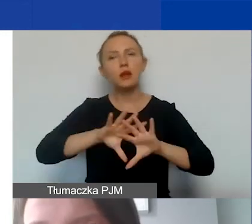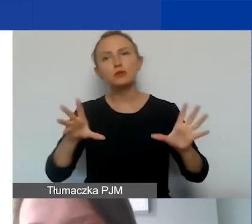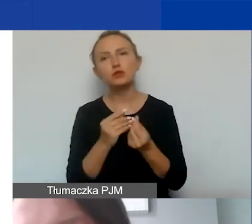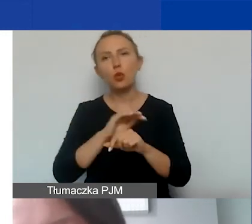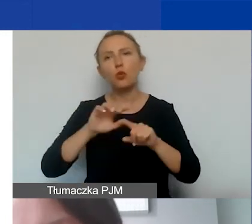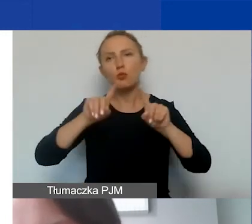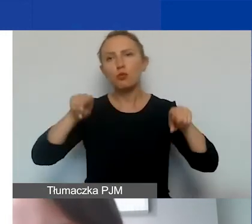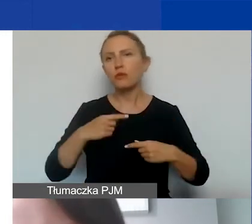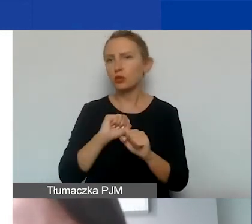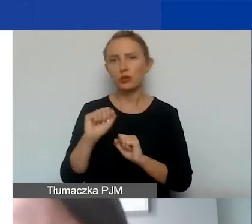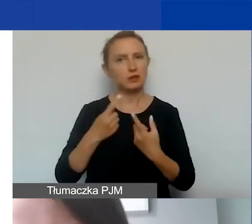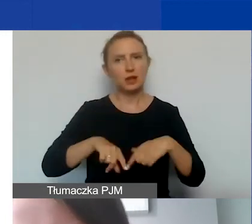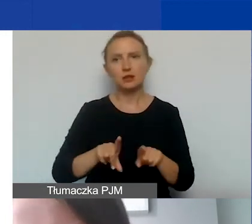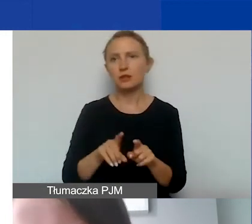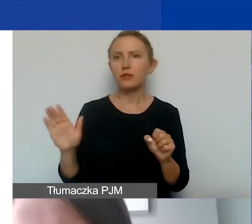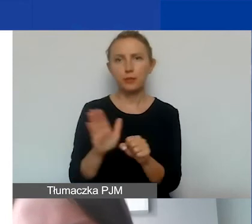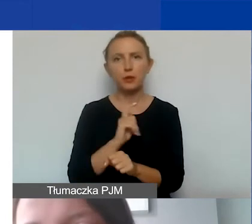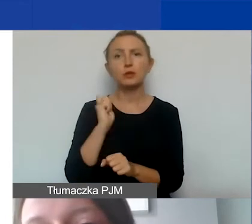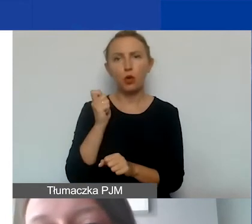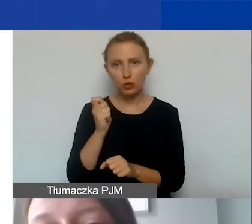które nie są realizowane w pełnym wymiarze czasu pracy,